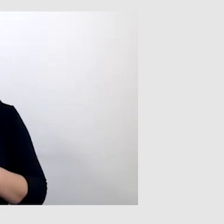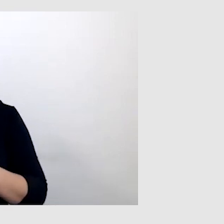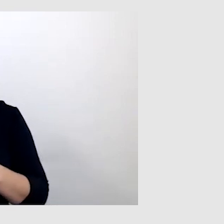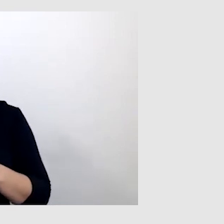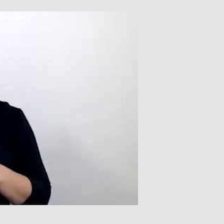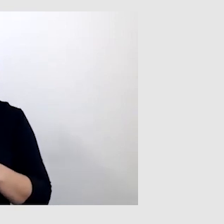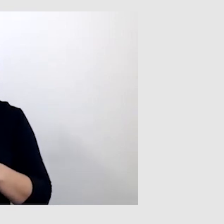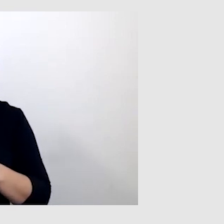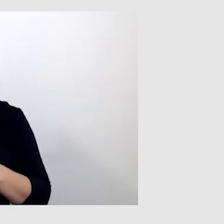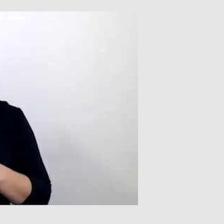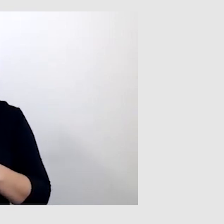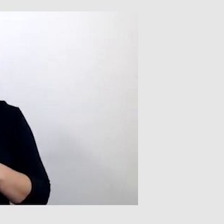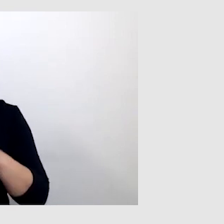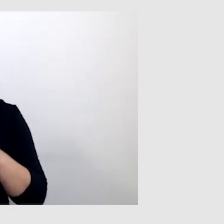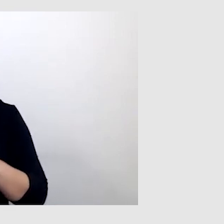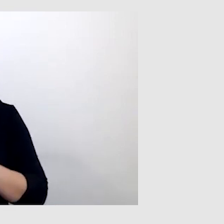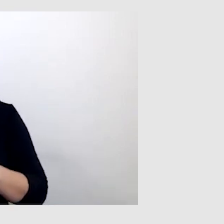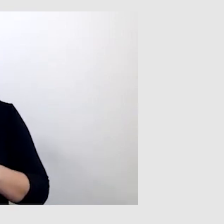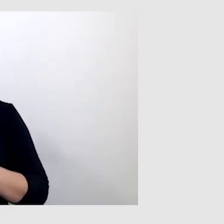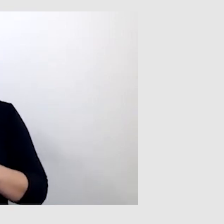To jest takie urządzenie, specjalny mikrofon.